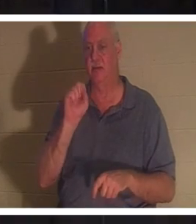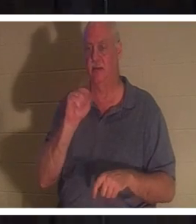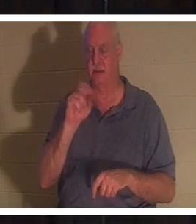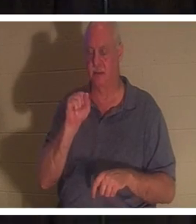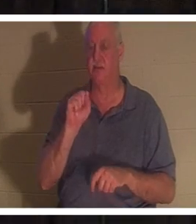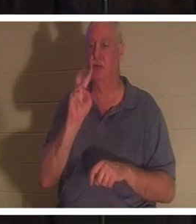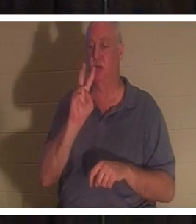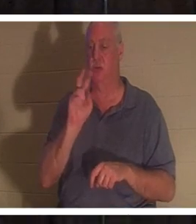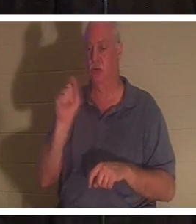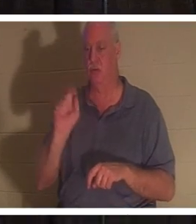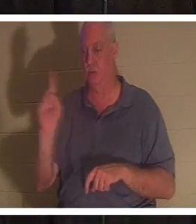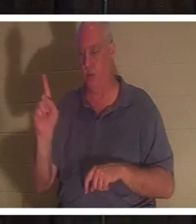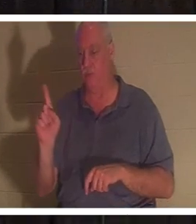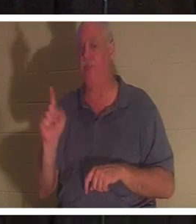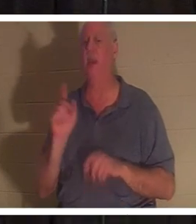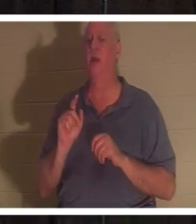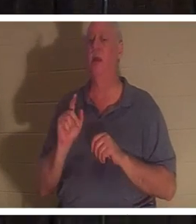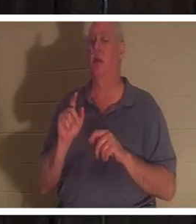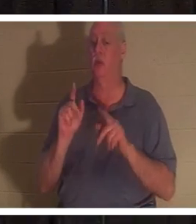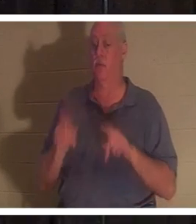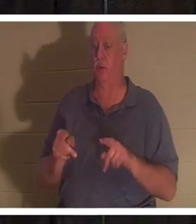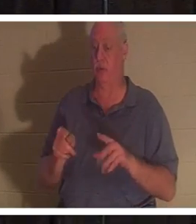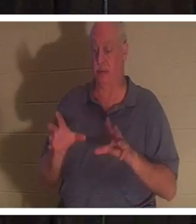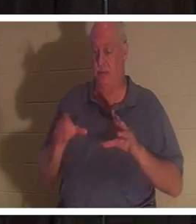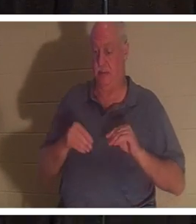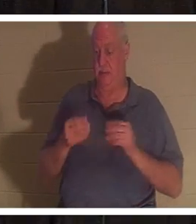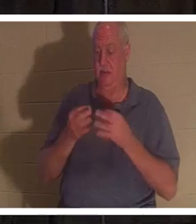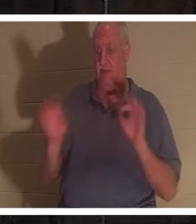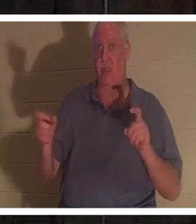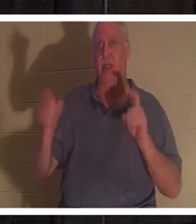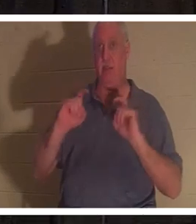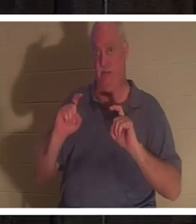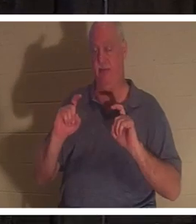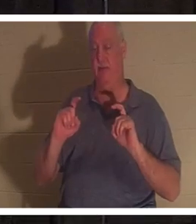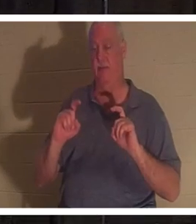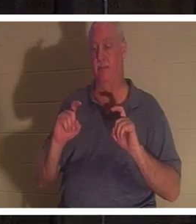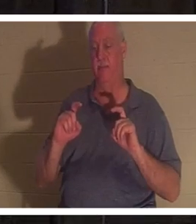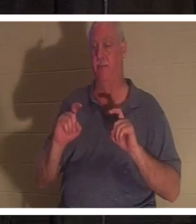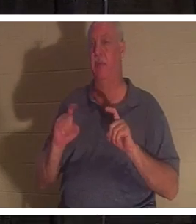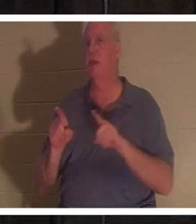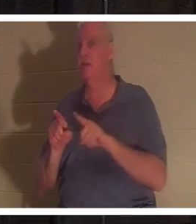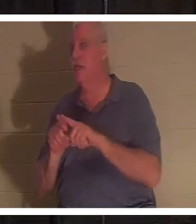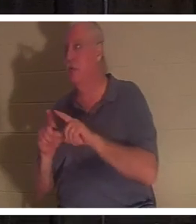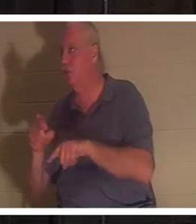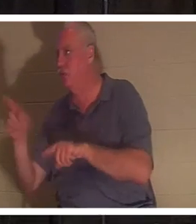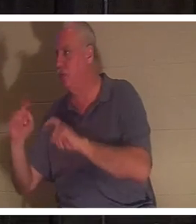यह मुफ्त उपहार मिलता है, और यह एक उपहार है जैसे आप अपने बच्चों को क्रिसमस पर उपहार देते हैं। इसे कमाने के लिए उन्हें कुछ भी नहीं